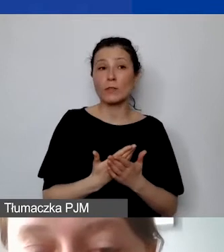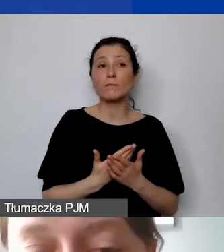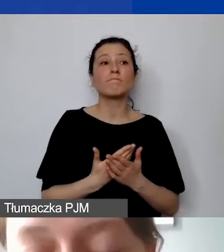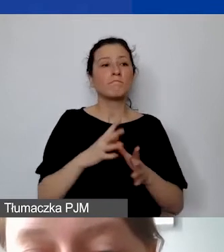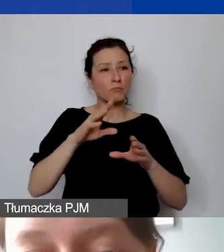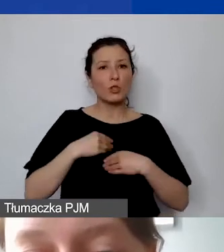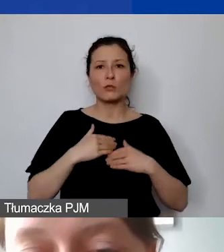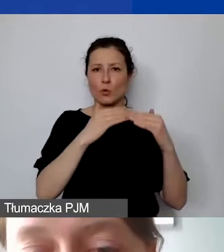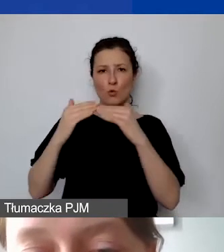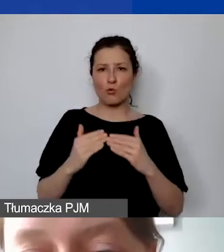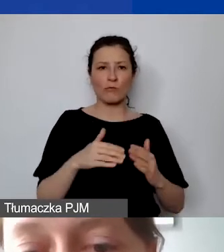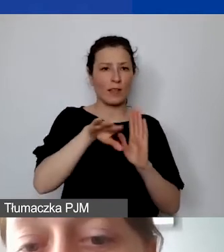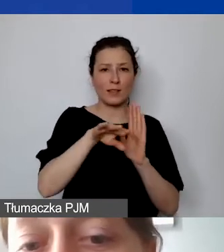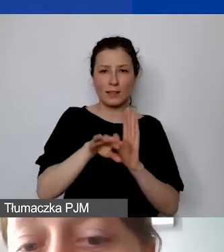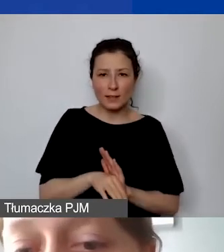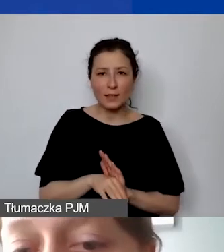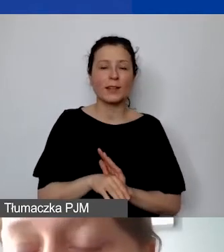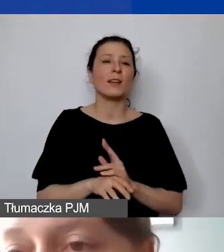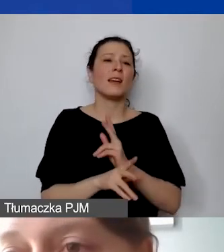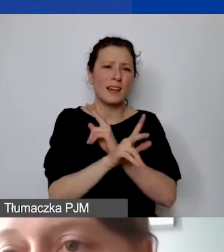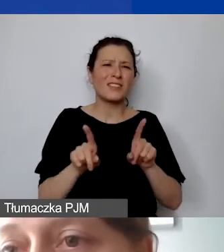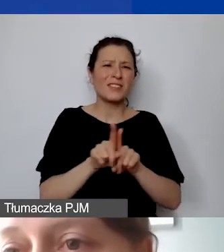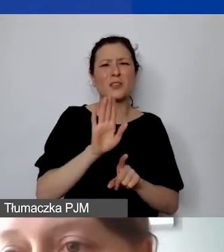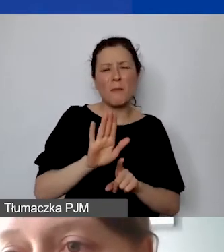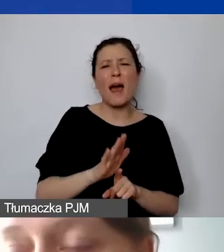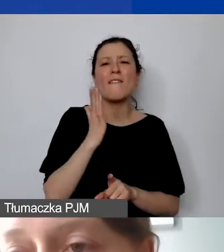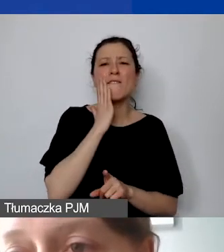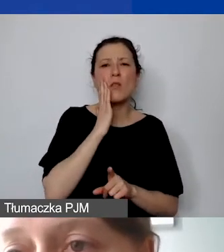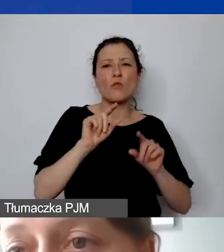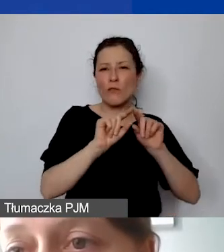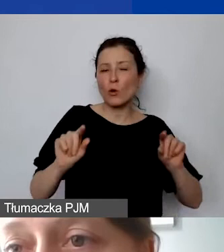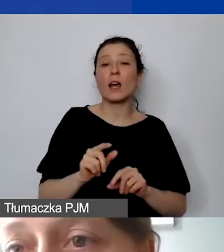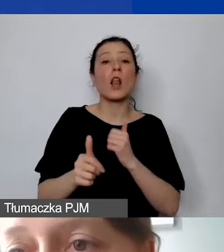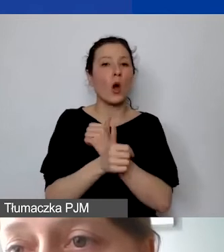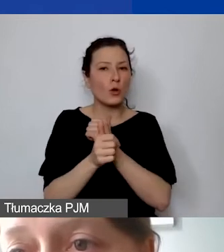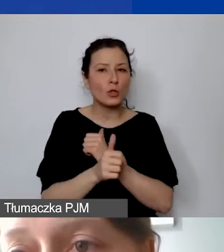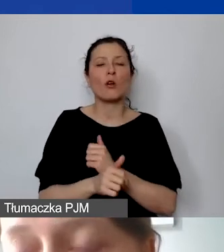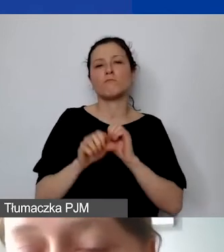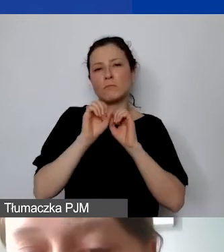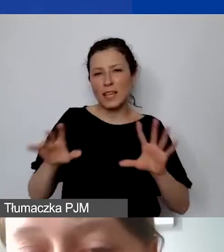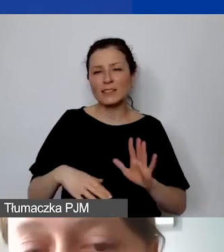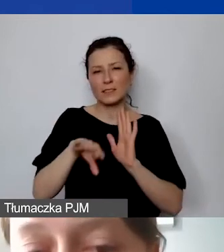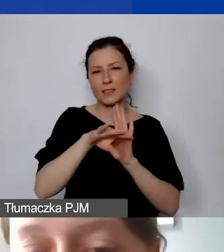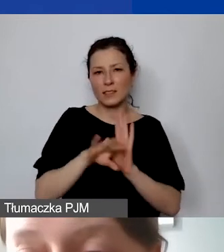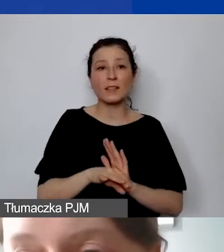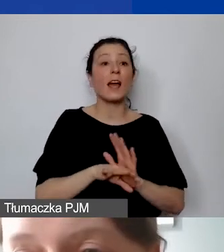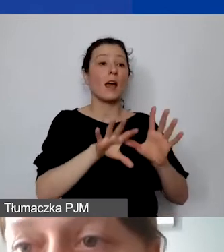Nie wszyscy mają konta walutowe. Ale chodzi też o jasną, przejrzystą zasadę przyjmowania i rozliczania środków w walucie,